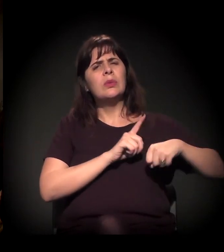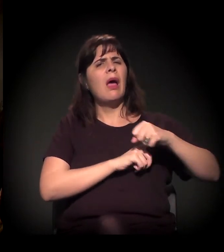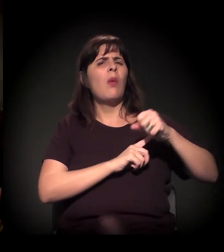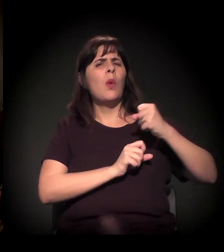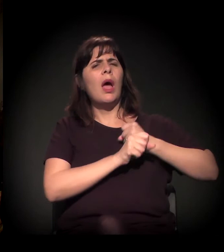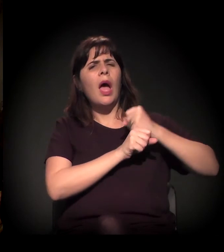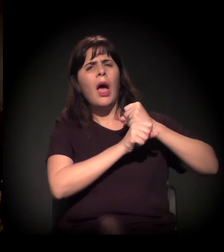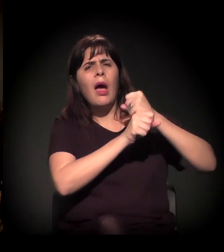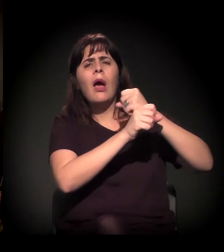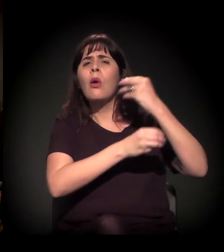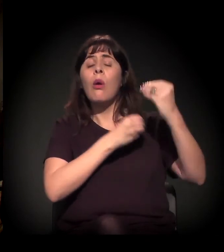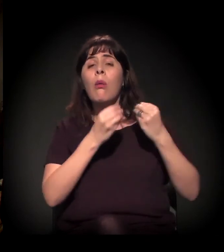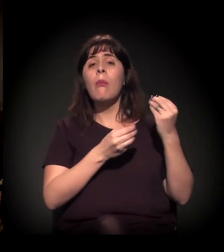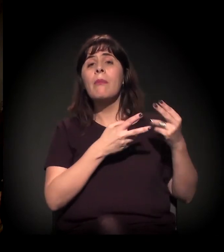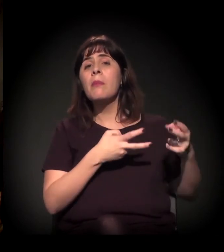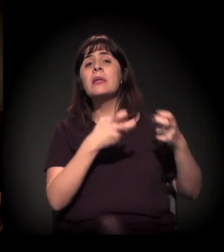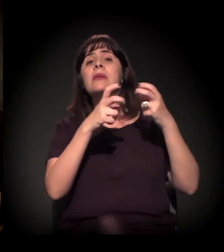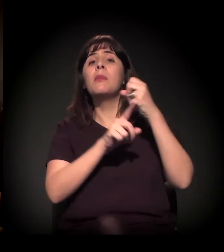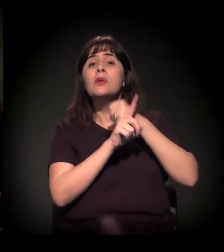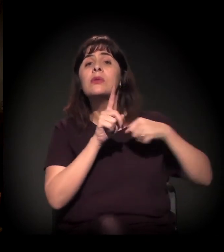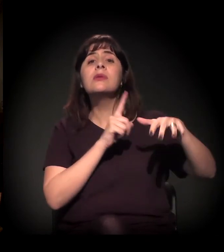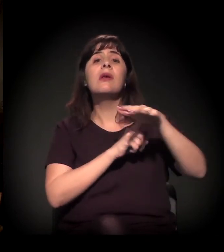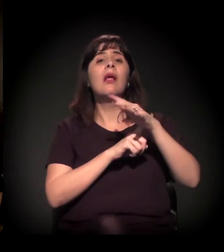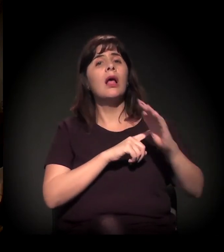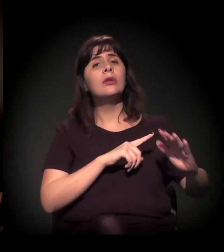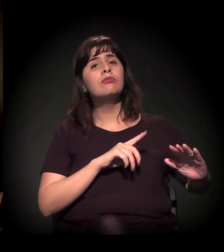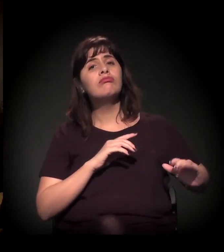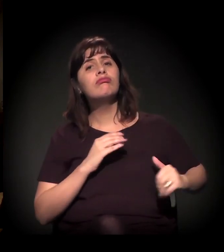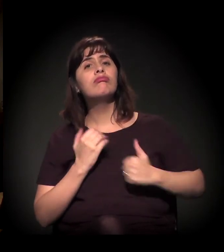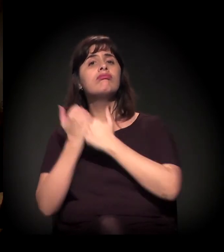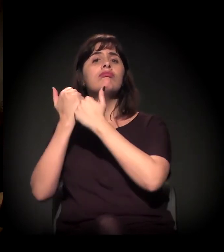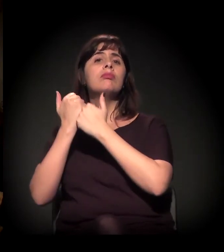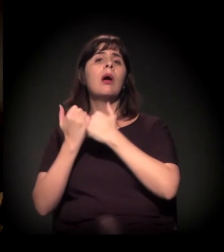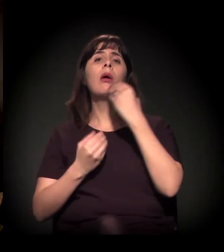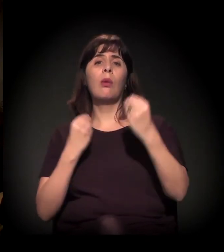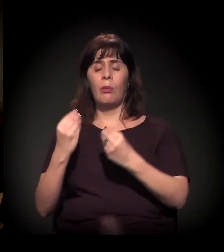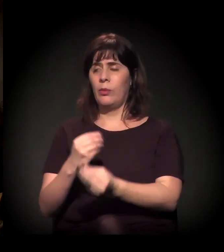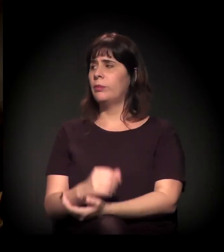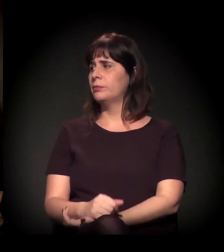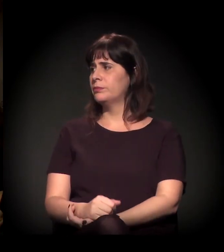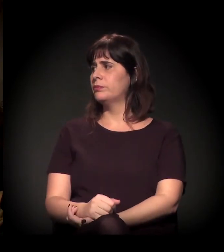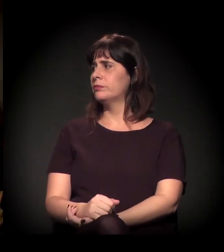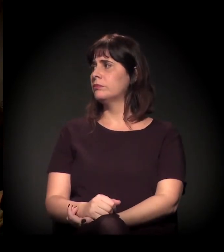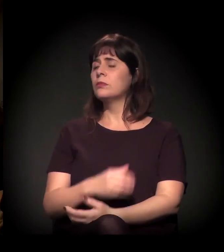a mudança do engajamento da sociedade civil. Mais ou menos isso, não é?